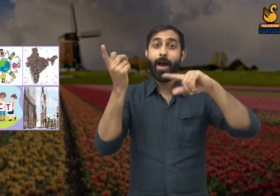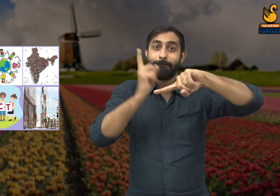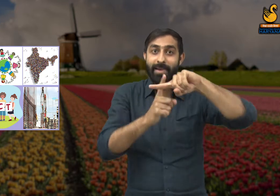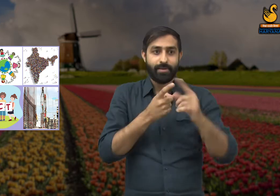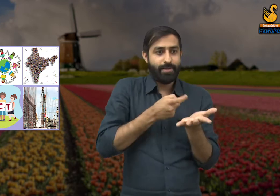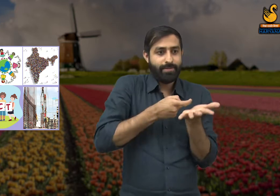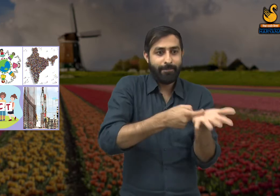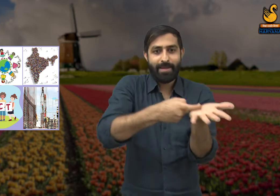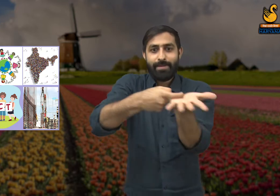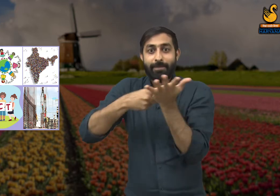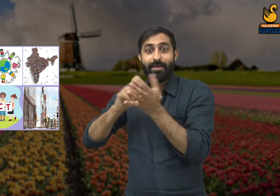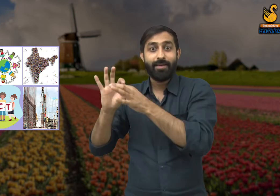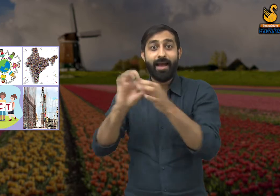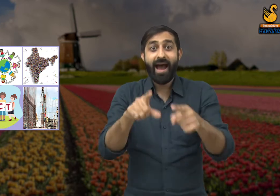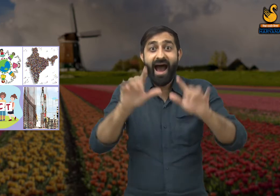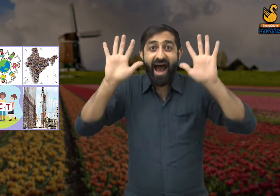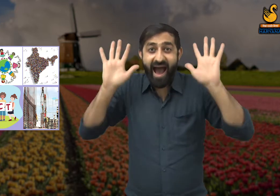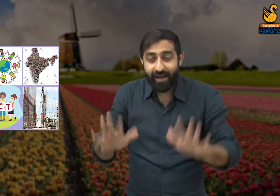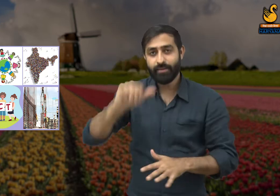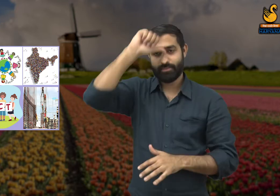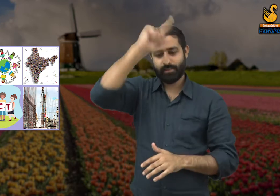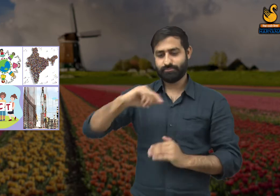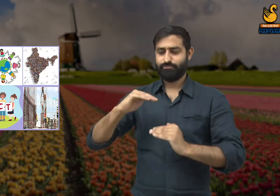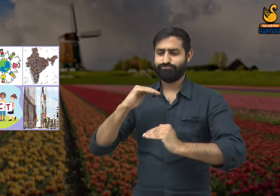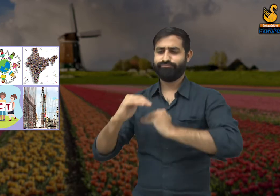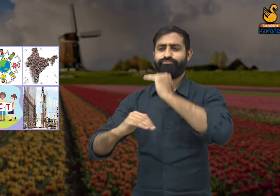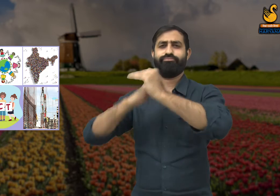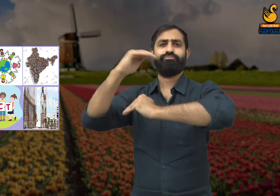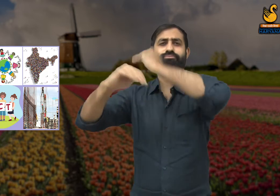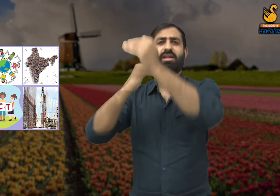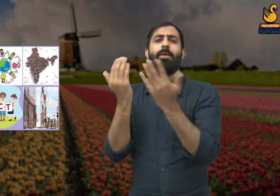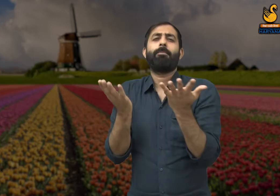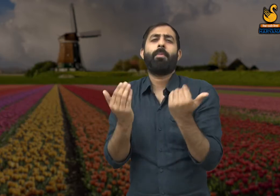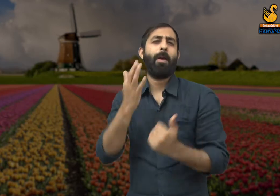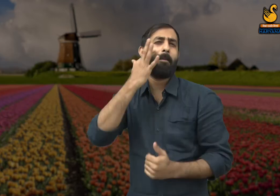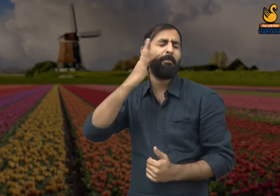और सभी एक दूसरे का सम्मान करें. तभी हमारे देश का बेहतर विकास हो पाएगा.